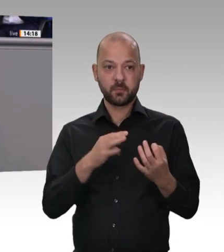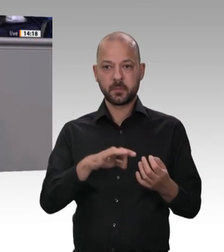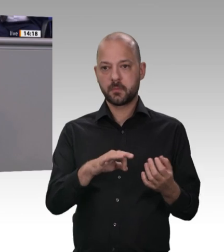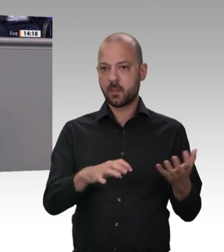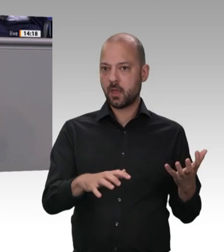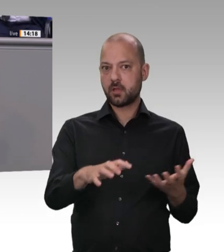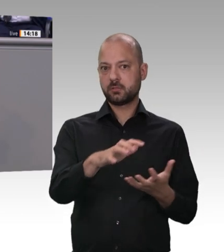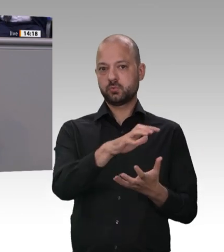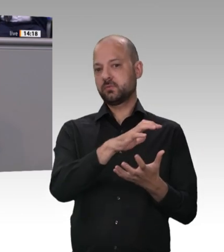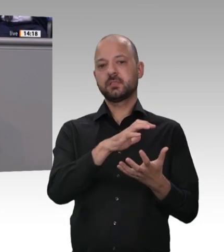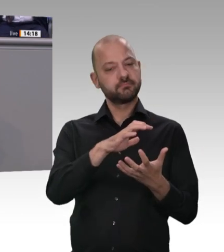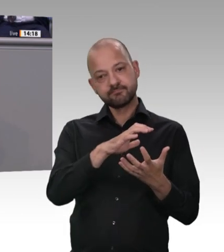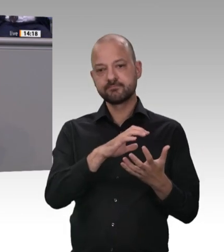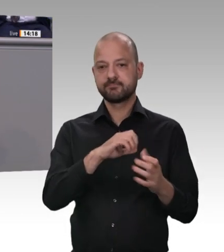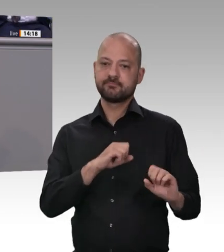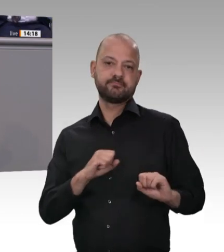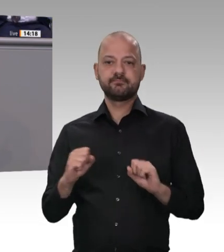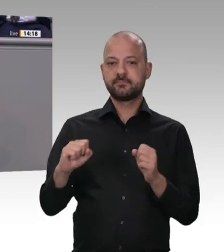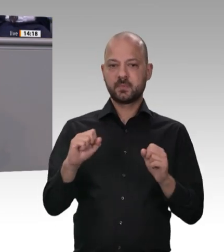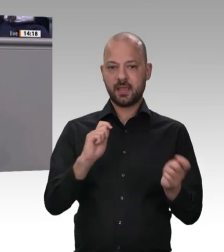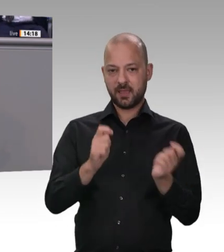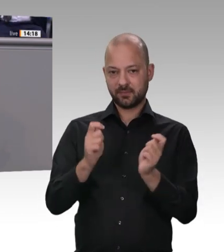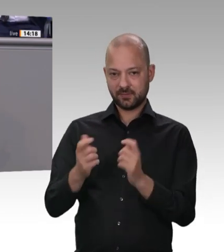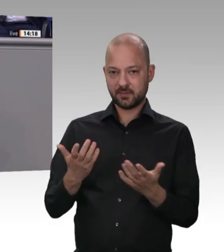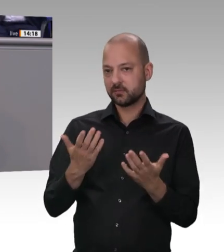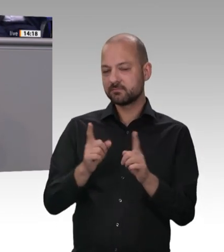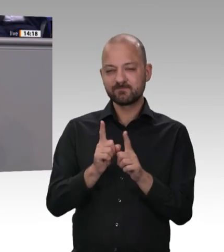Klaus Ernst, parteipolitische Auseinandersetzungen sind wichtig in diesem Parlament. Aber Verantwortung